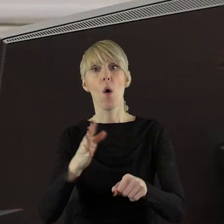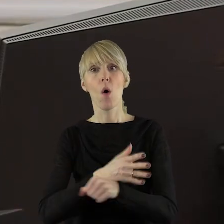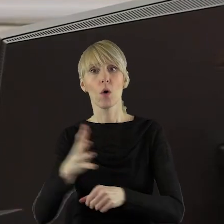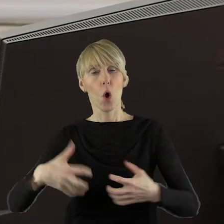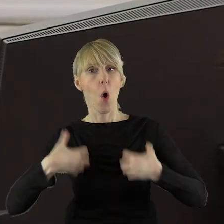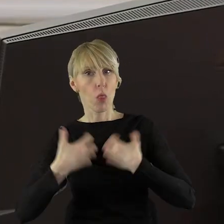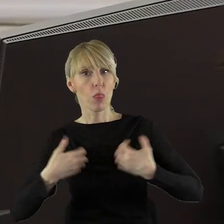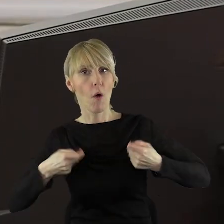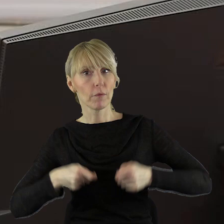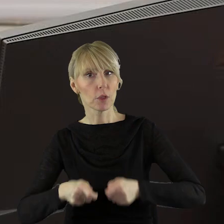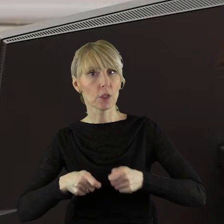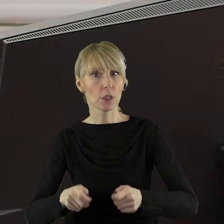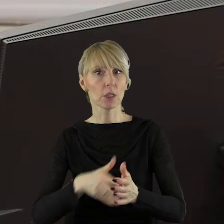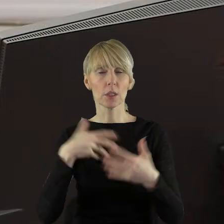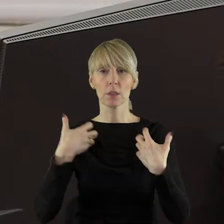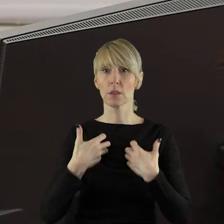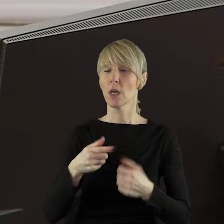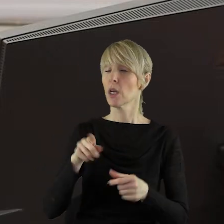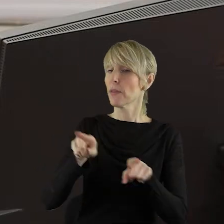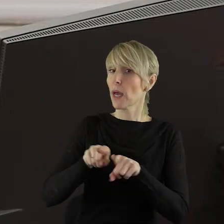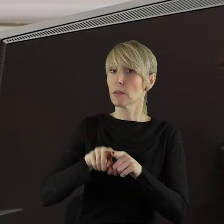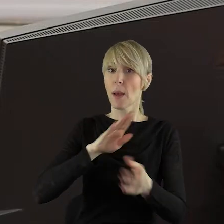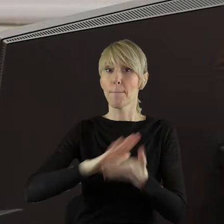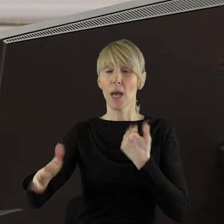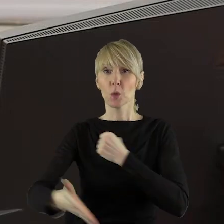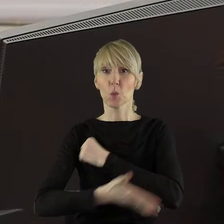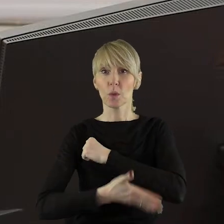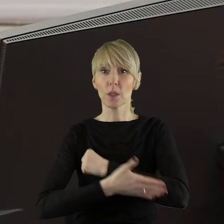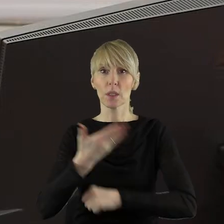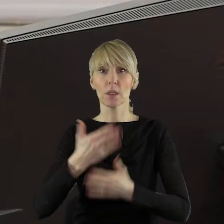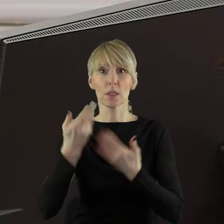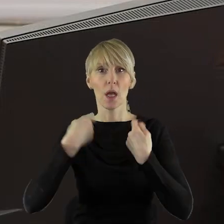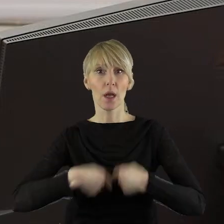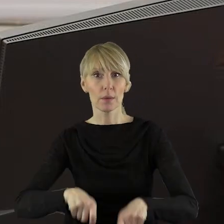hodowli zwierząt lub ograniczają w sposób nieuzasadnione działalność w zakresie rolnictwa